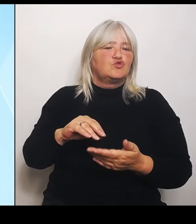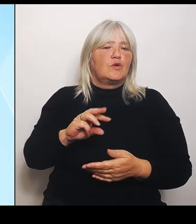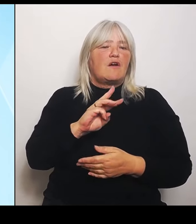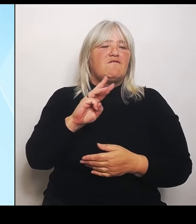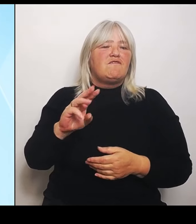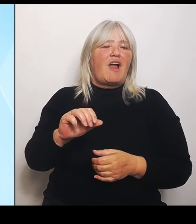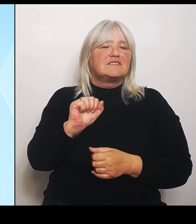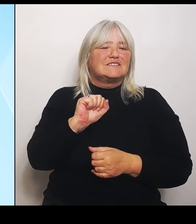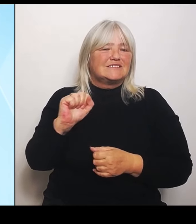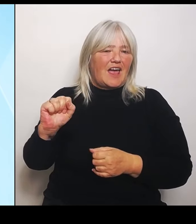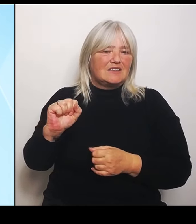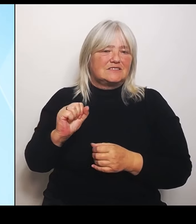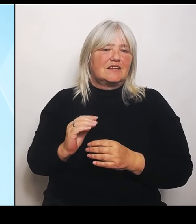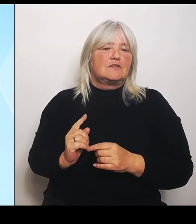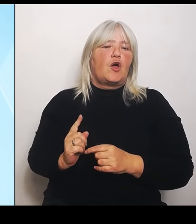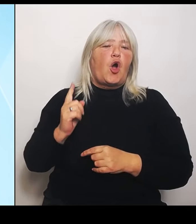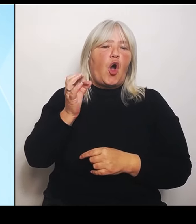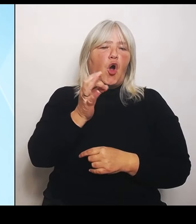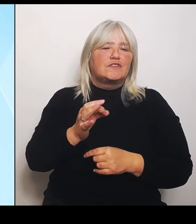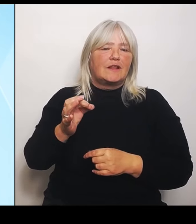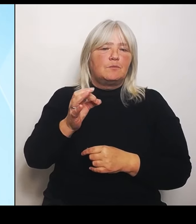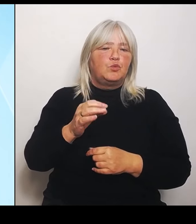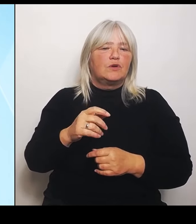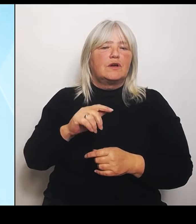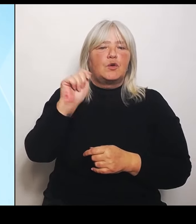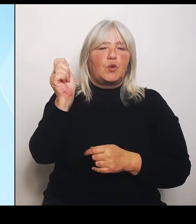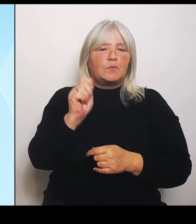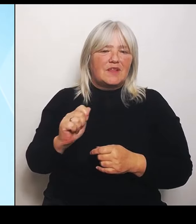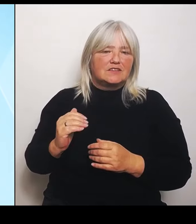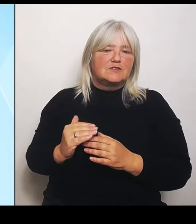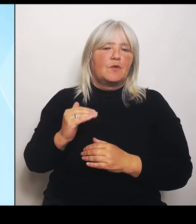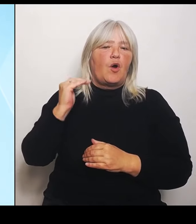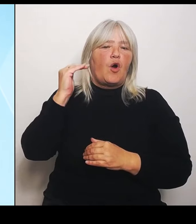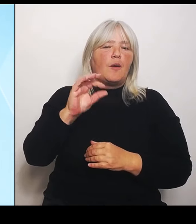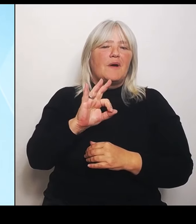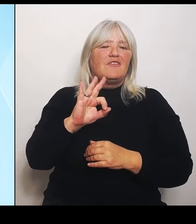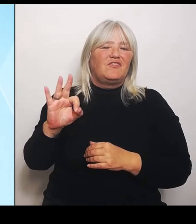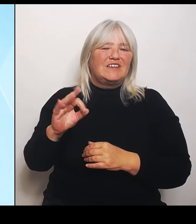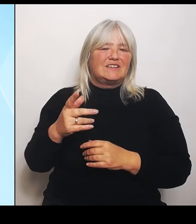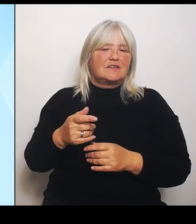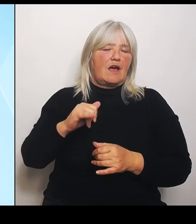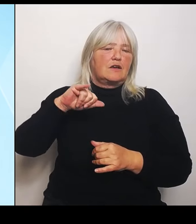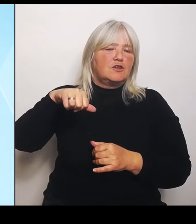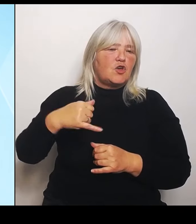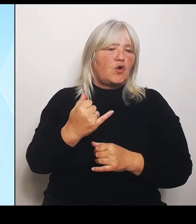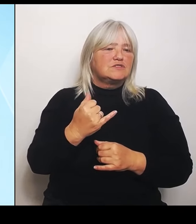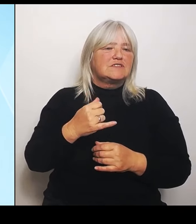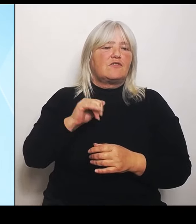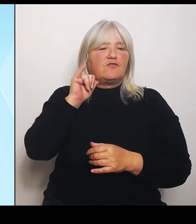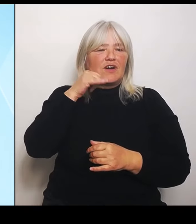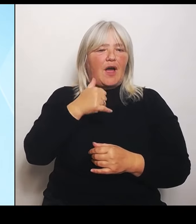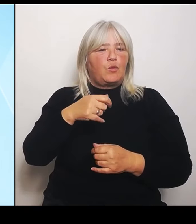Fraunhofer Gymnasium in Cham und die Mittelschule in Hautsenberg. Die sind werden also berücksichtigt